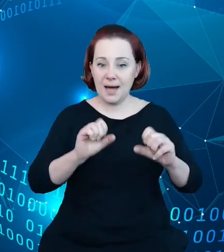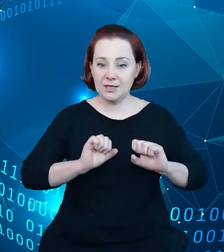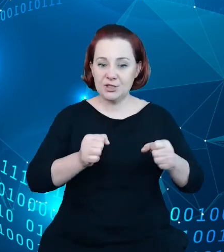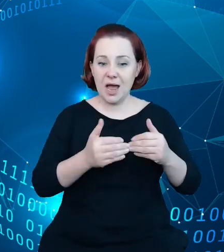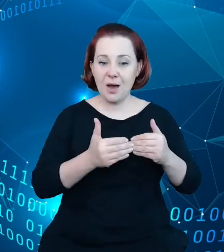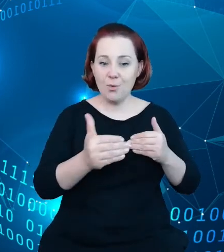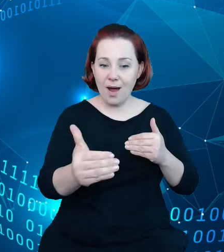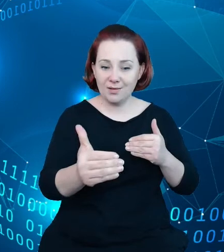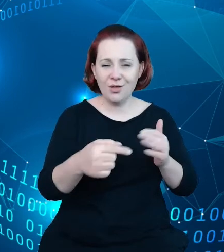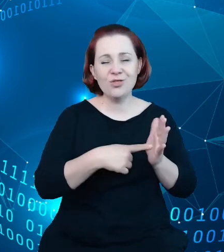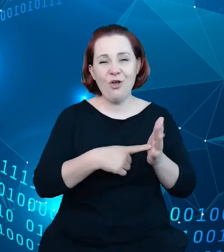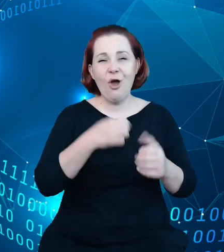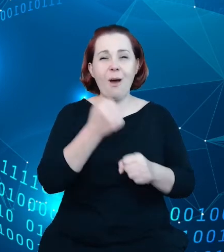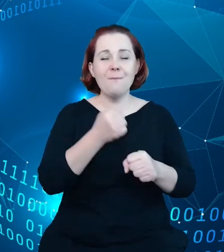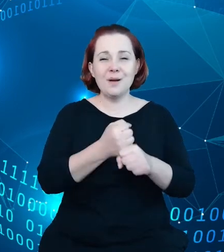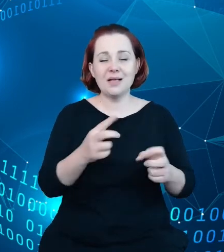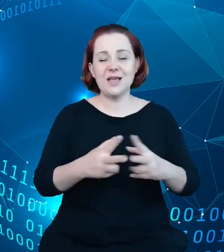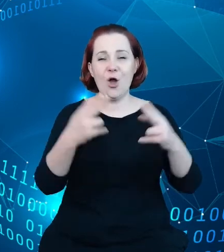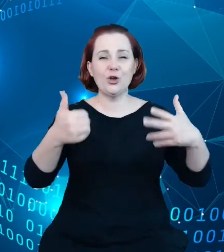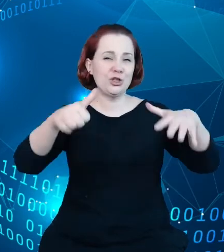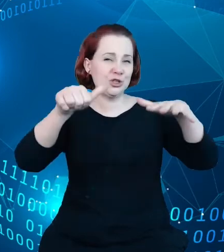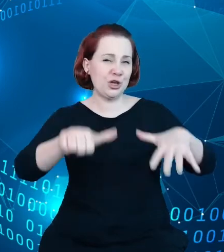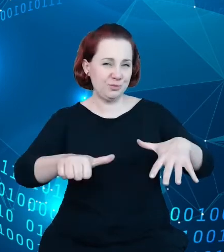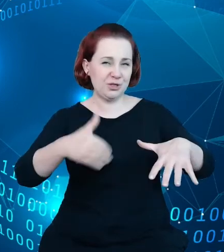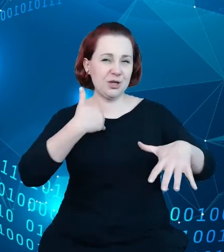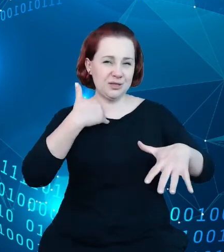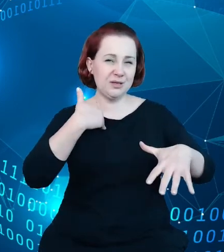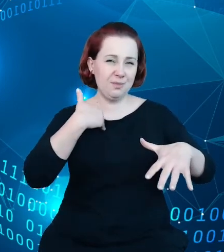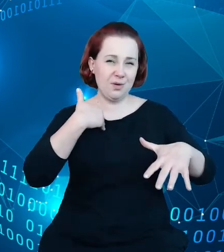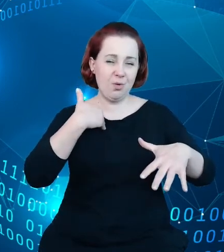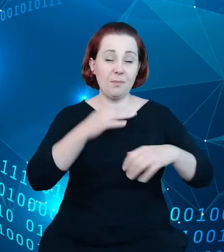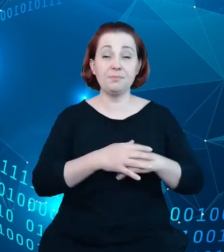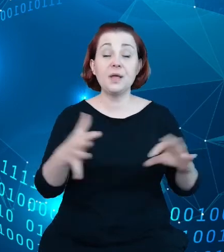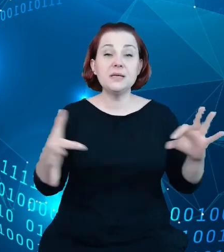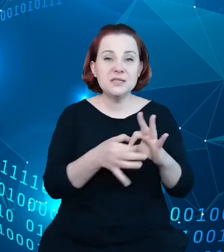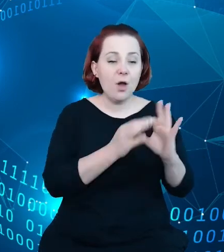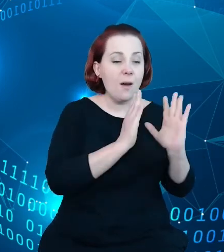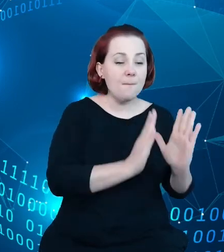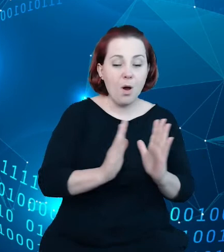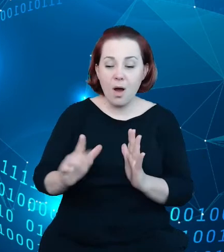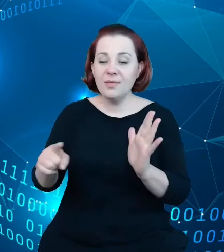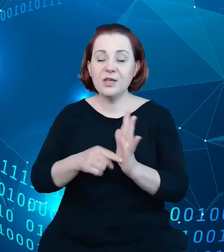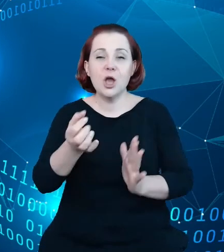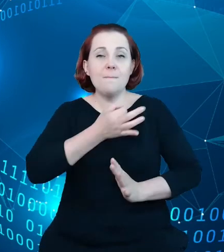6 miesięcy, związana z porządkowaniem i poprawianiem jakości tych zbiorów danych, bo tak jak zwróciłem na początku uwagę,